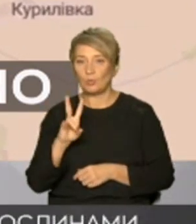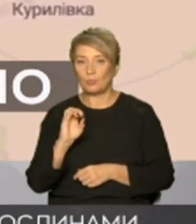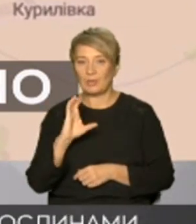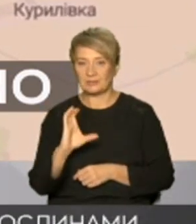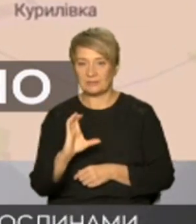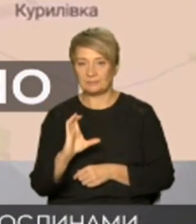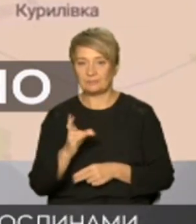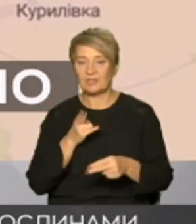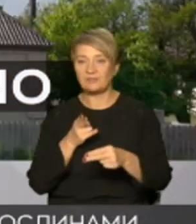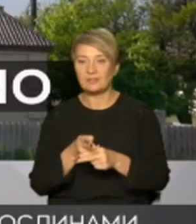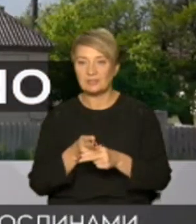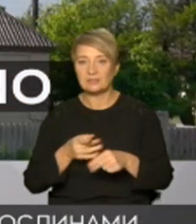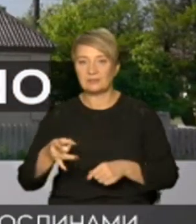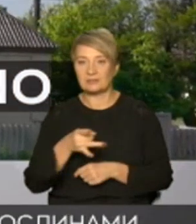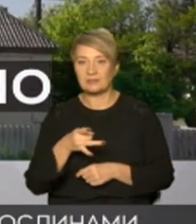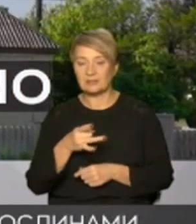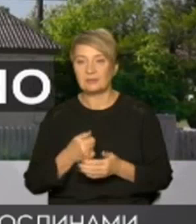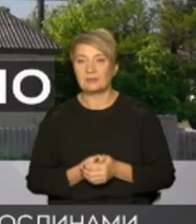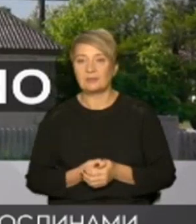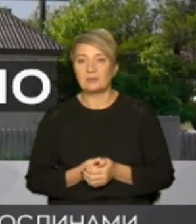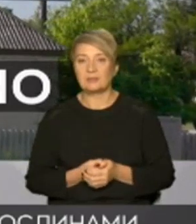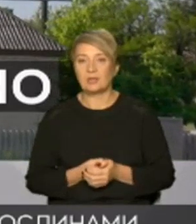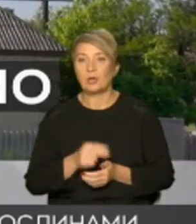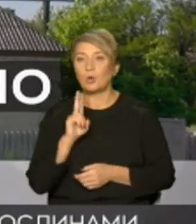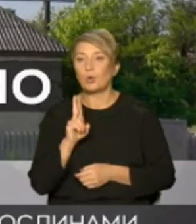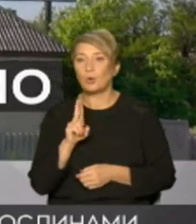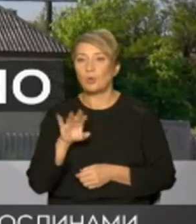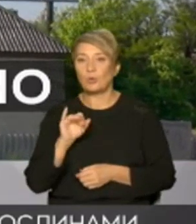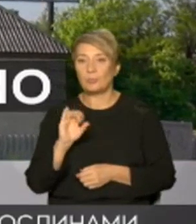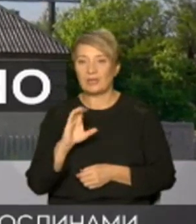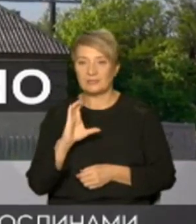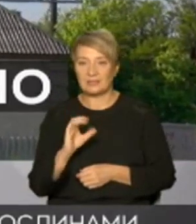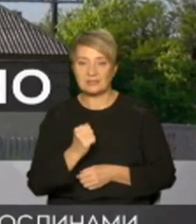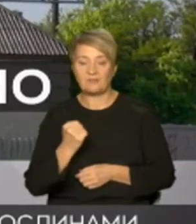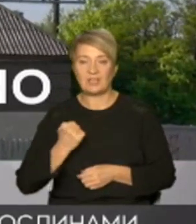від Куп'янська річкою О скіл І саме Куп'янськ вузлової з військової точки зору має високу